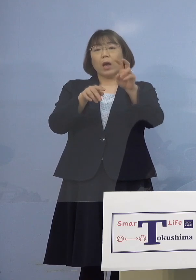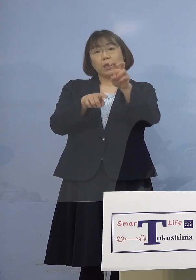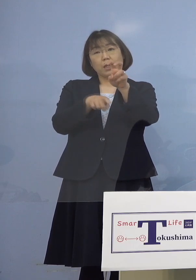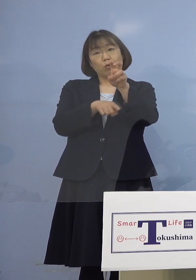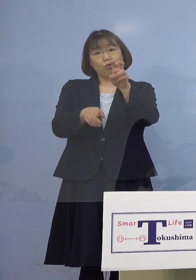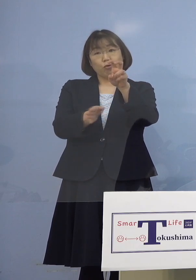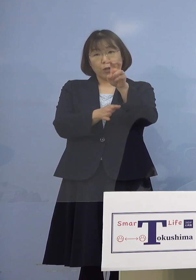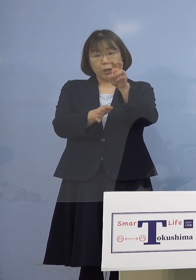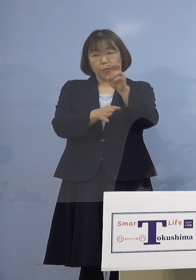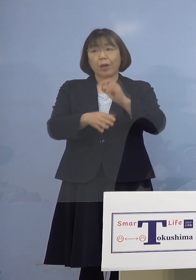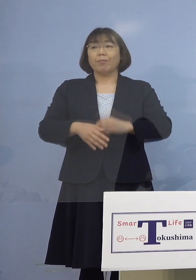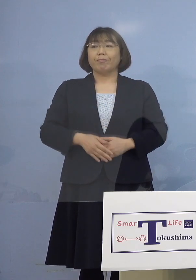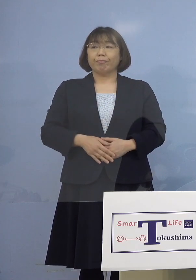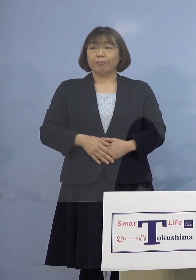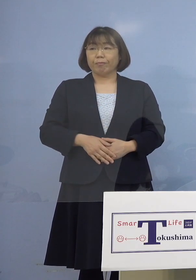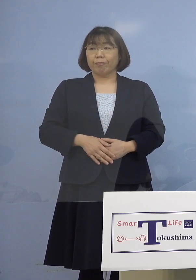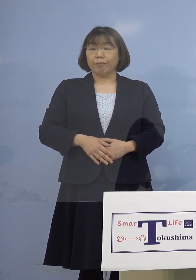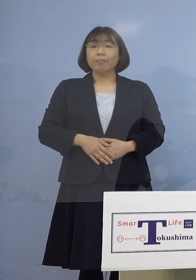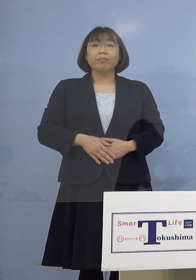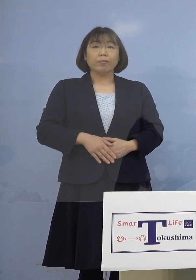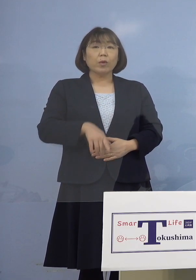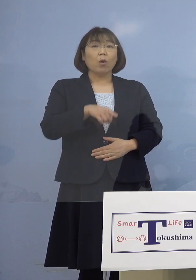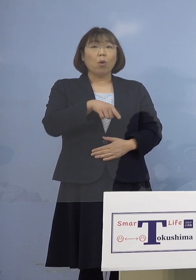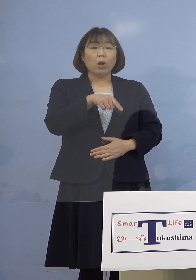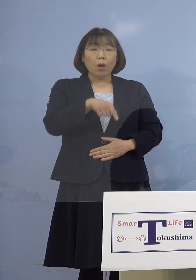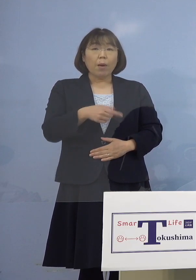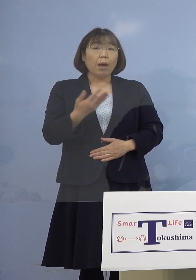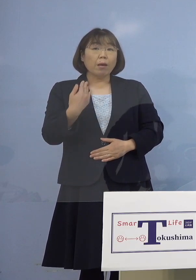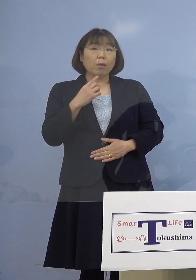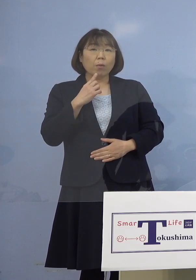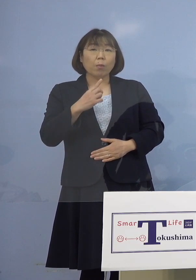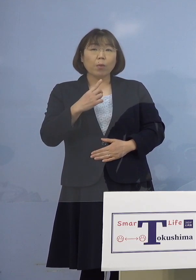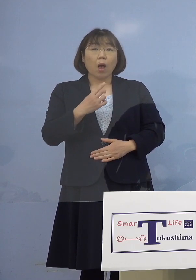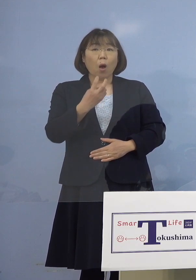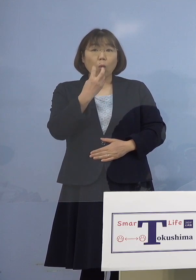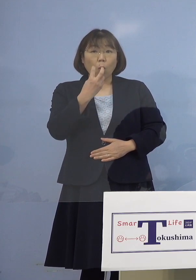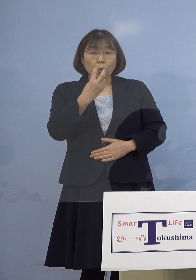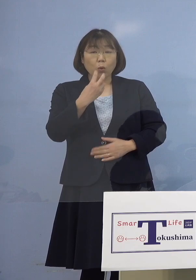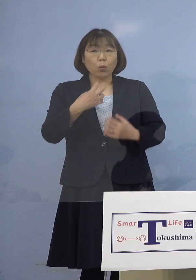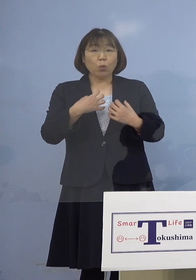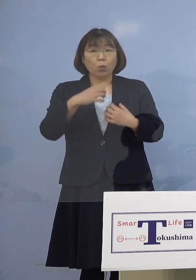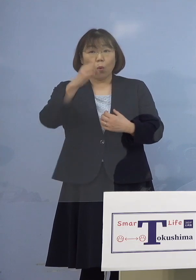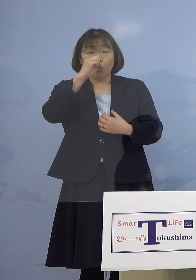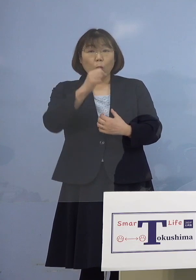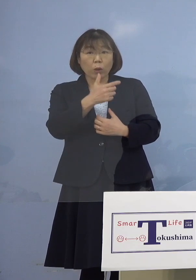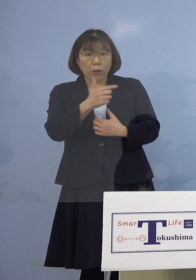（幹事者・四国放送） これは慢性呼吸器疾患 （知事） （慢性呼吸器疾患）はじめとして